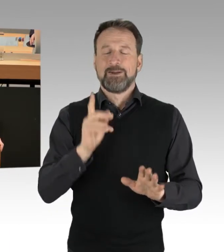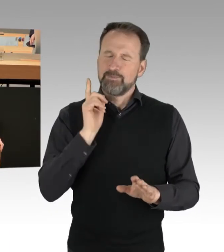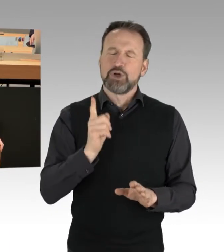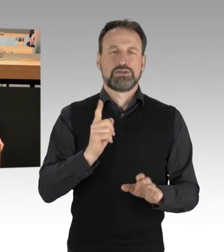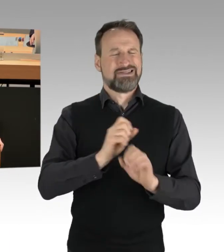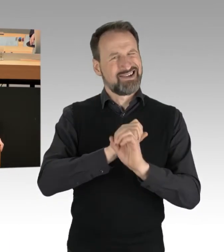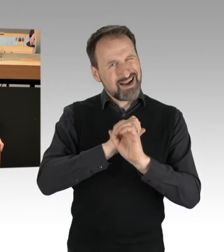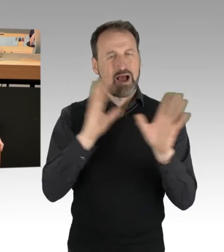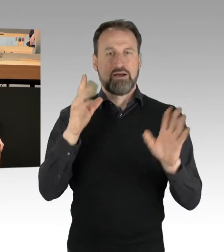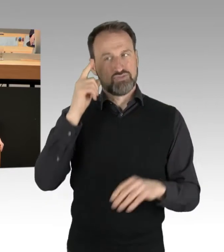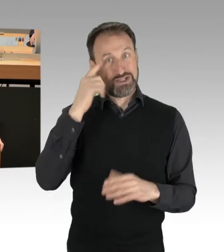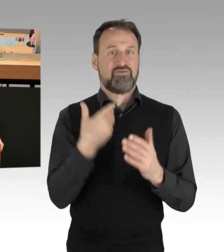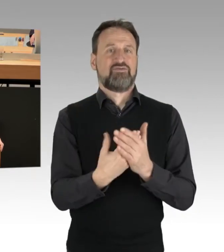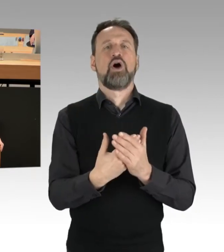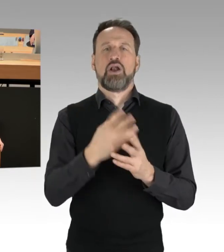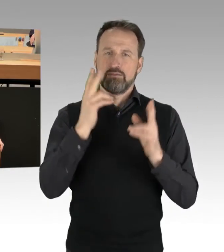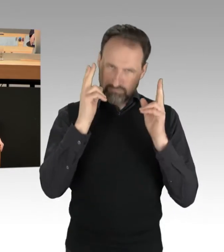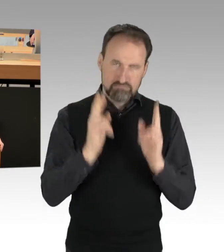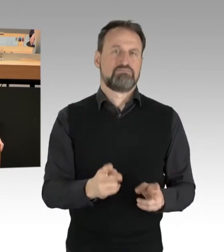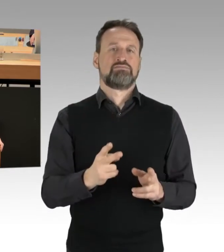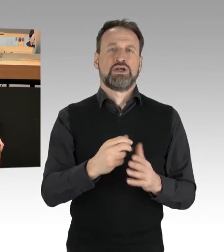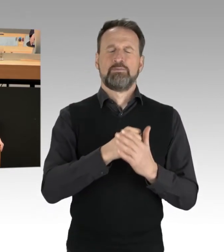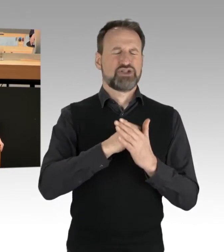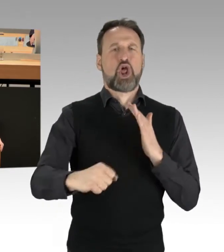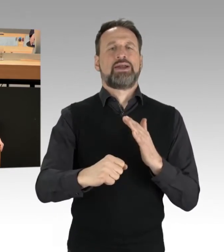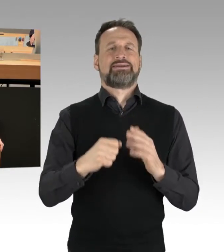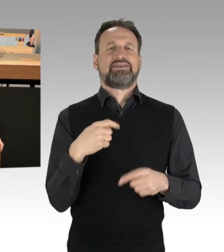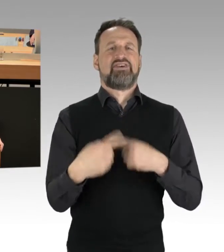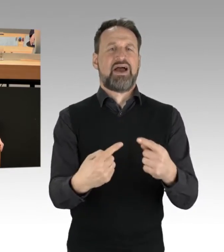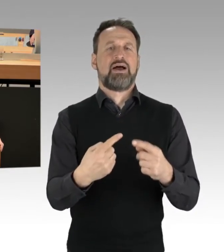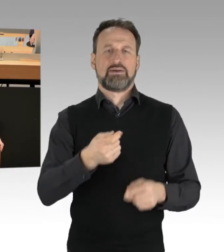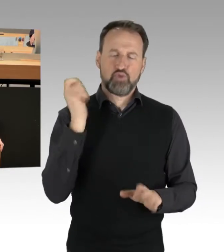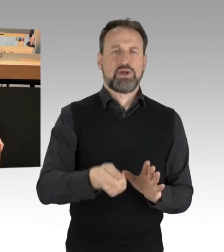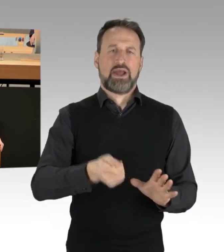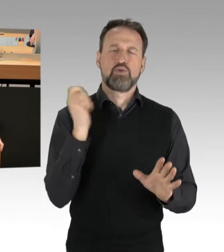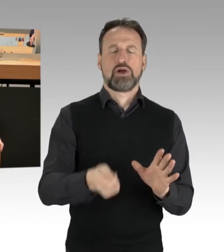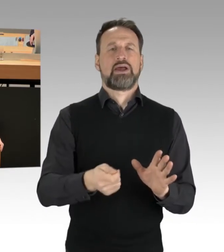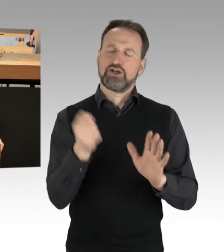ist es sinnvoll, darüber nachzudenken, dass es in der Tat beschleunigte Verfahren geben muss und zweitens der Grundsatz muss gelten,